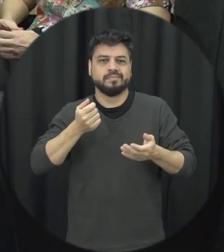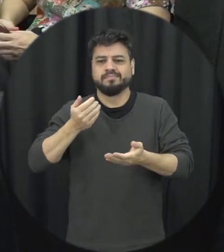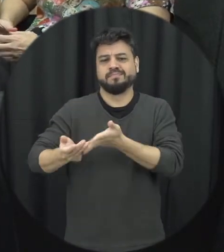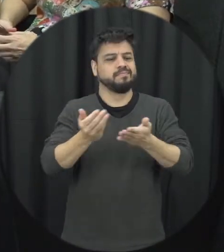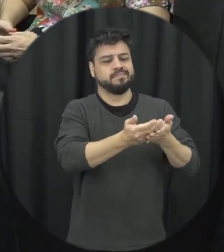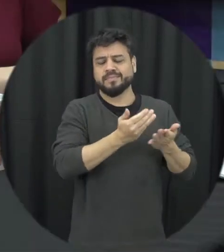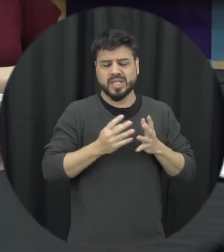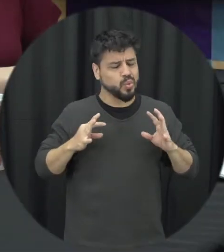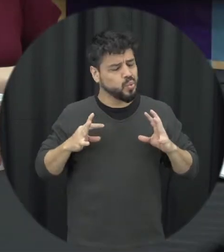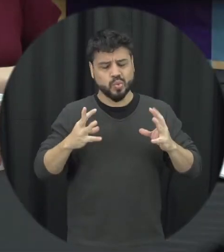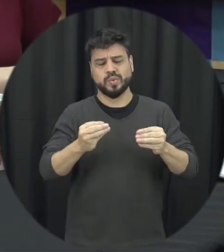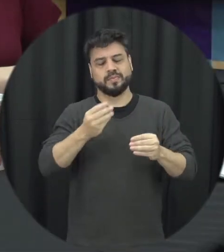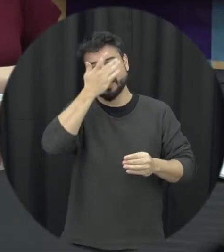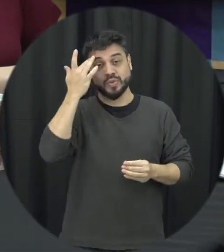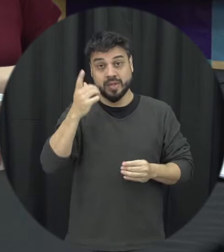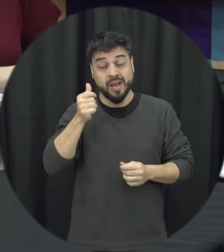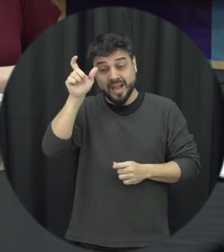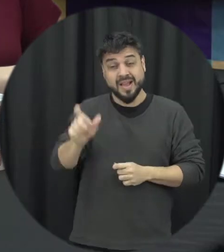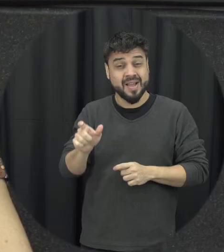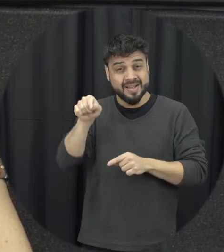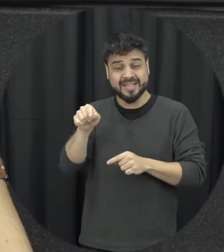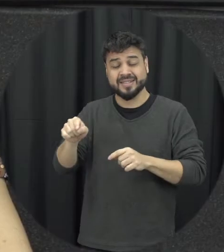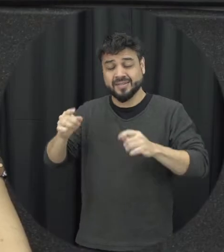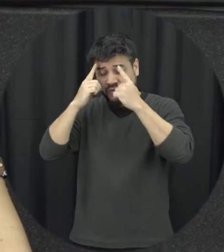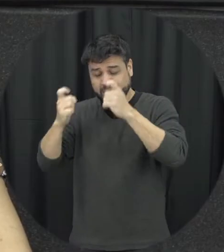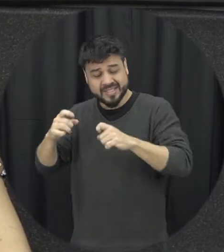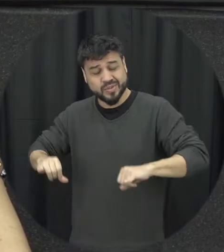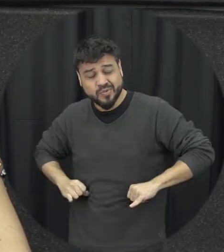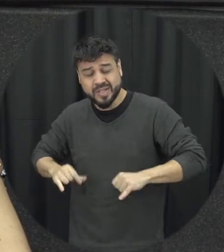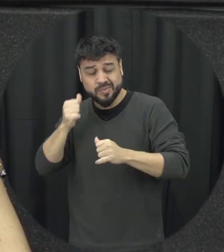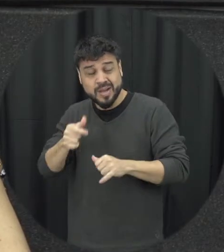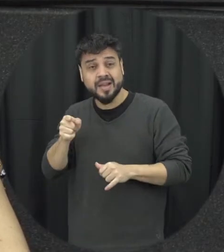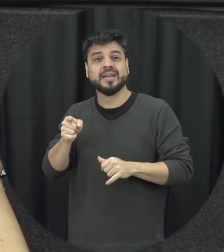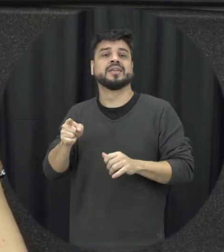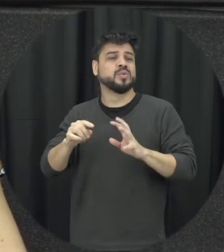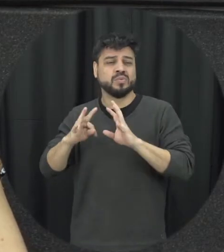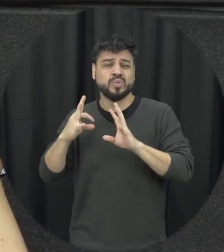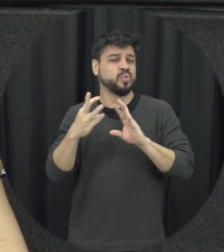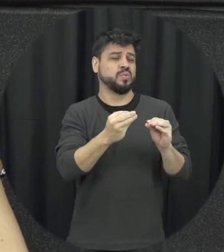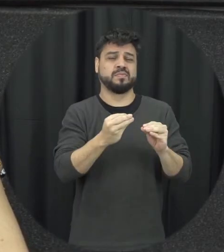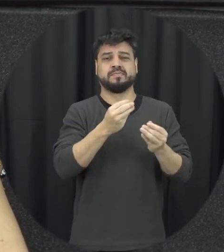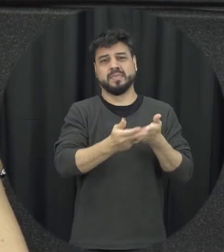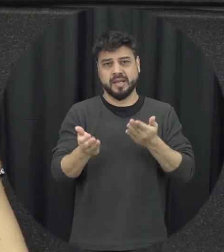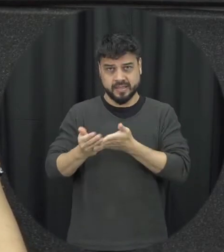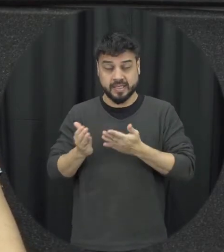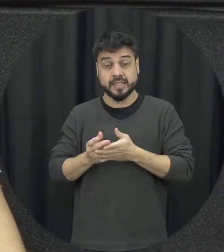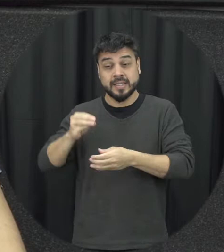situação de violência é por diversos motivos então do ponto de vista psicológico para essa pessoa que